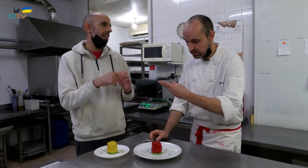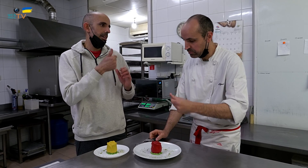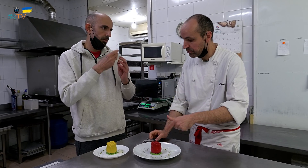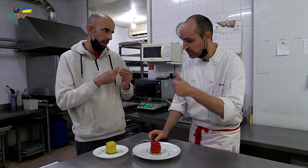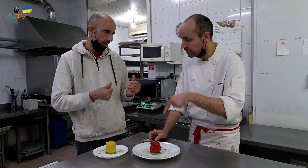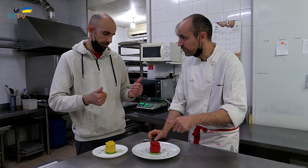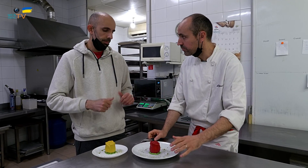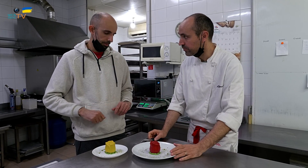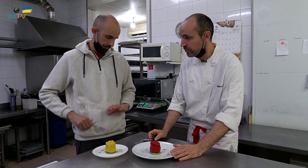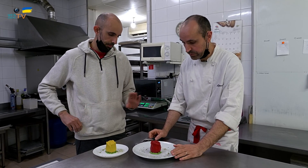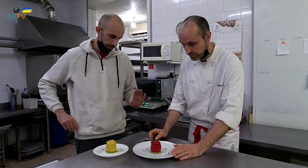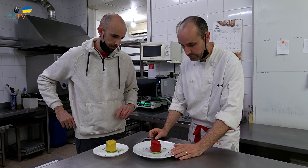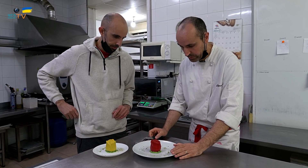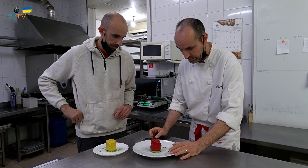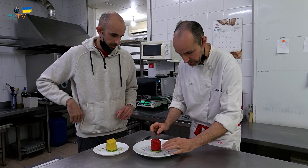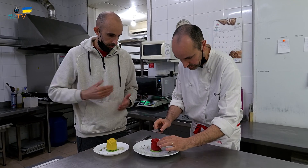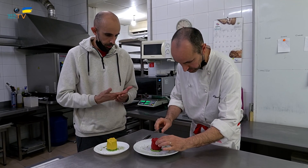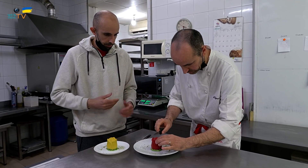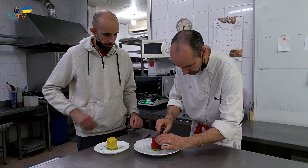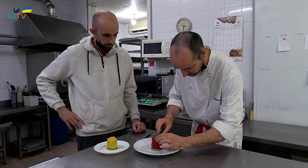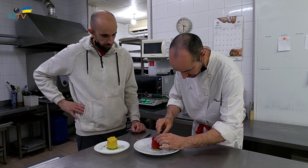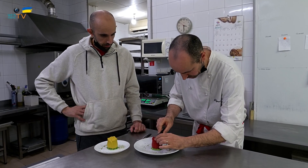Este es más suave. Probemos.